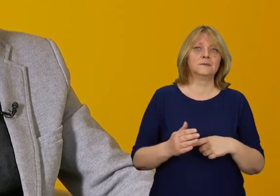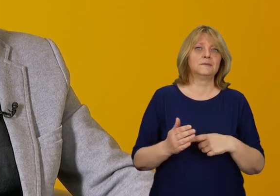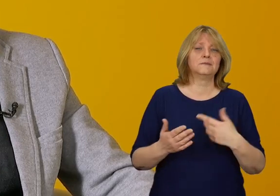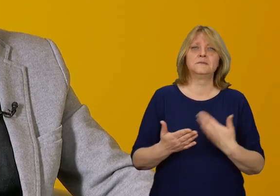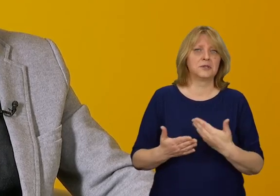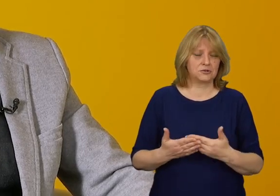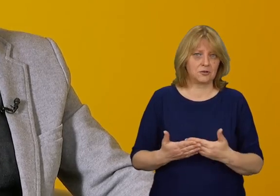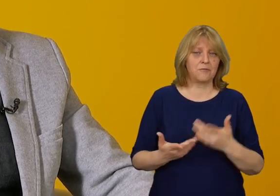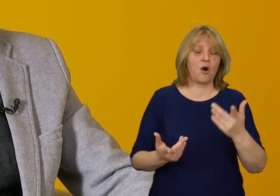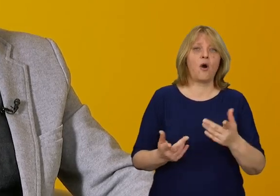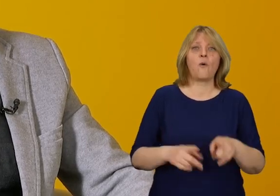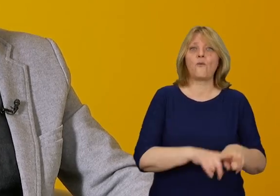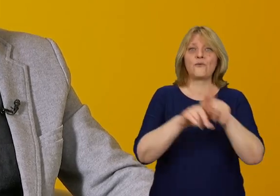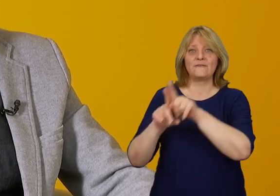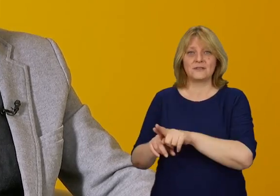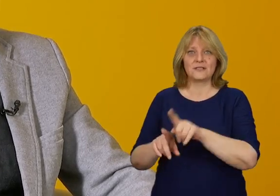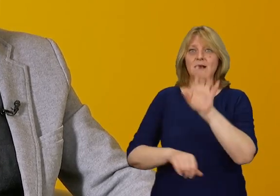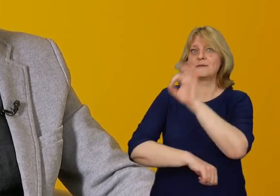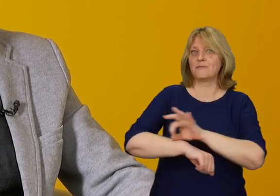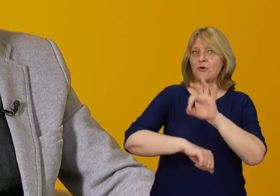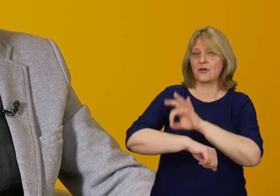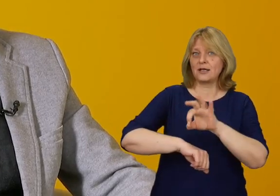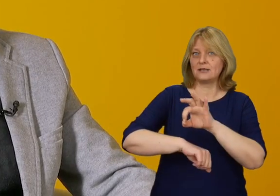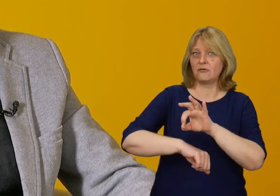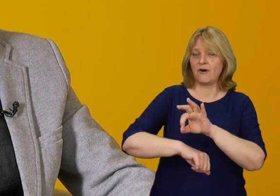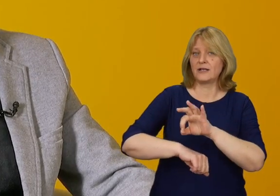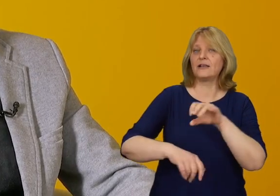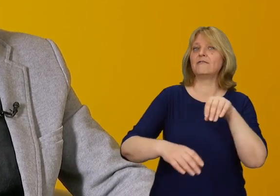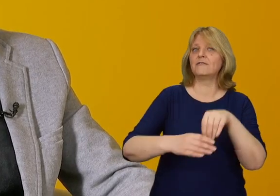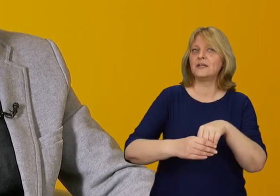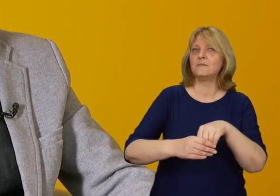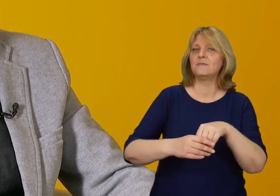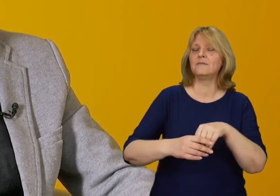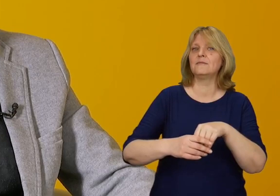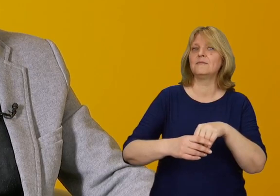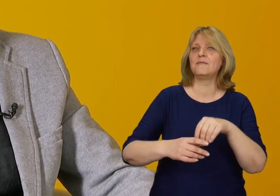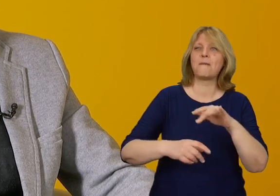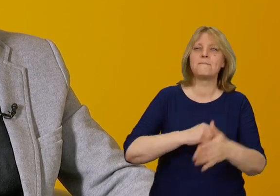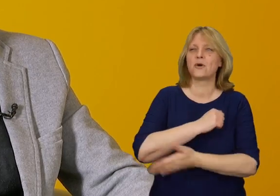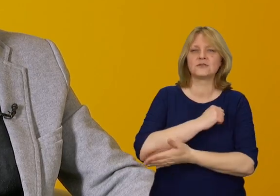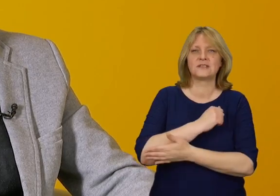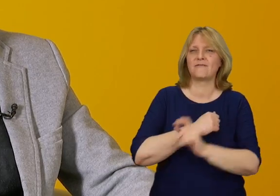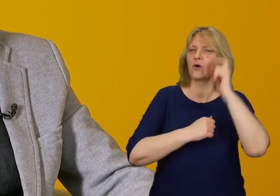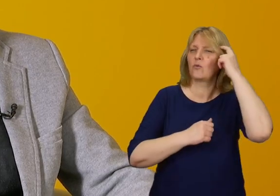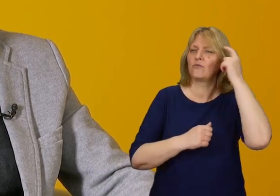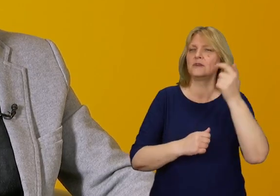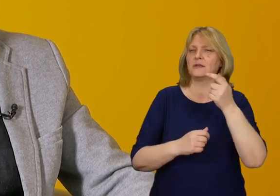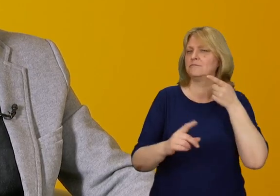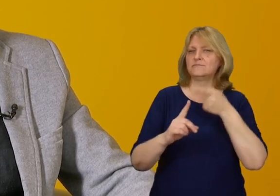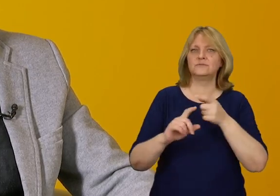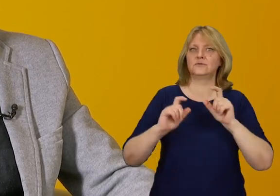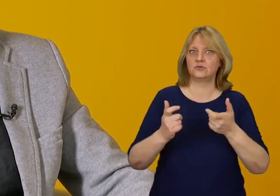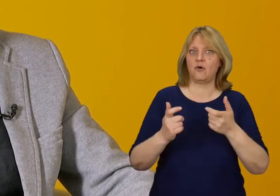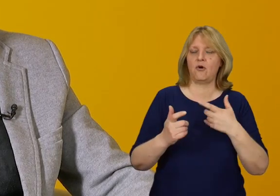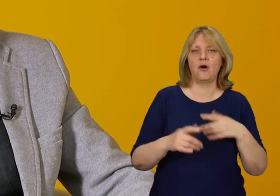Uniwersalne projektowanie ma u swoich fundamentów poczucie równości, jest to bardzo istotna rzecz.